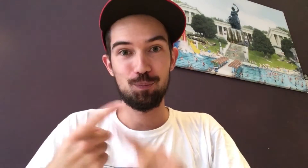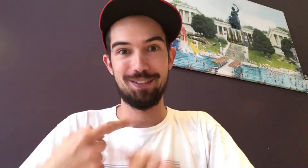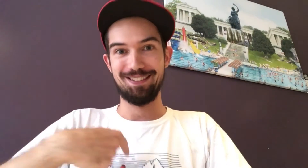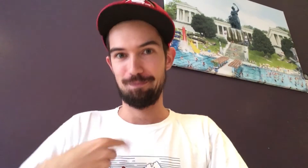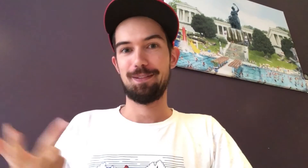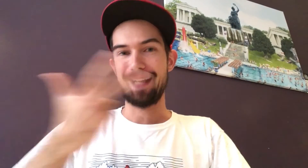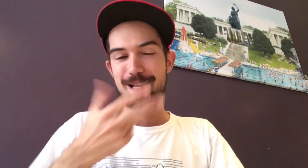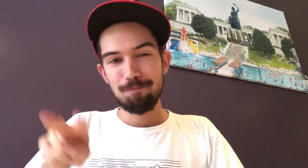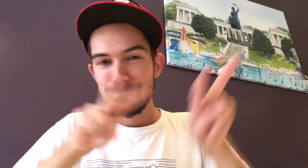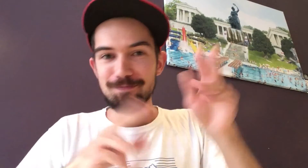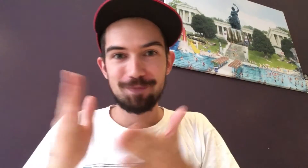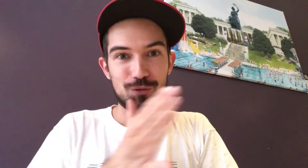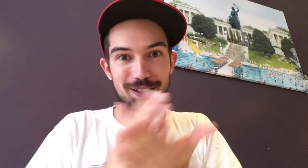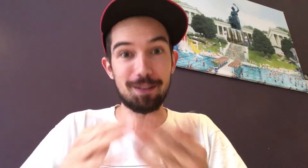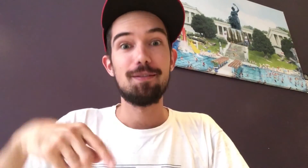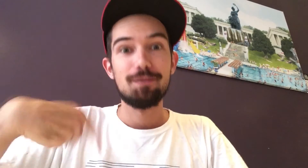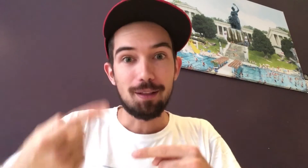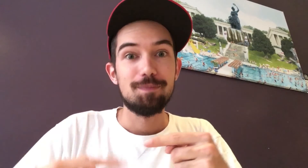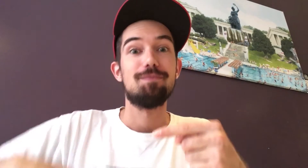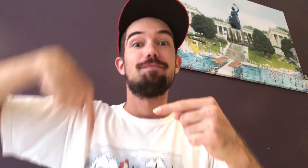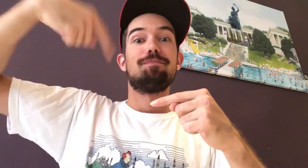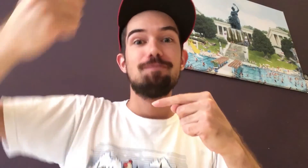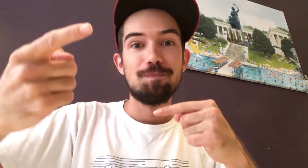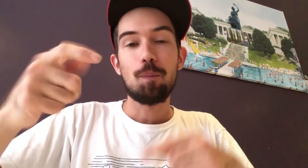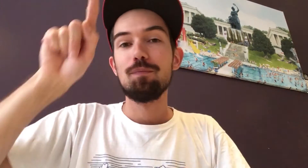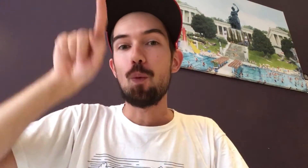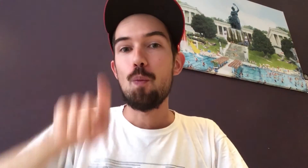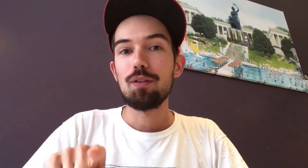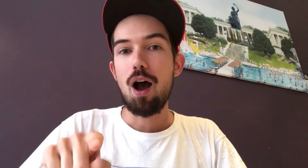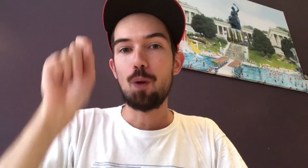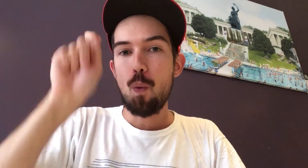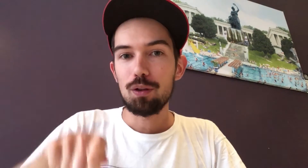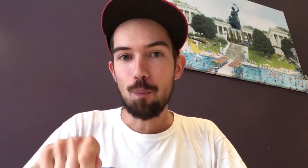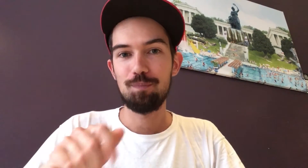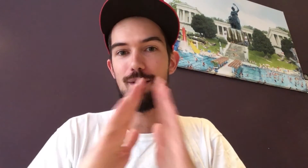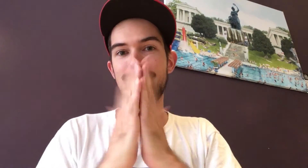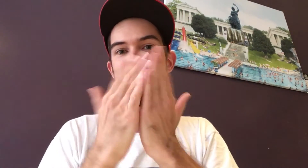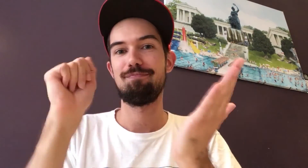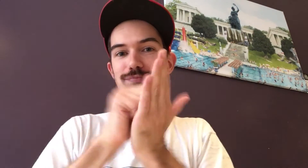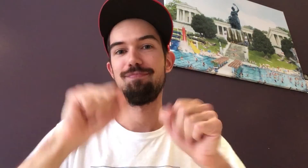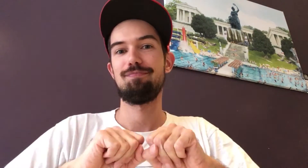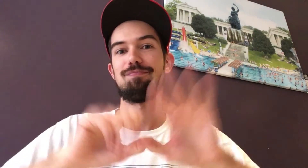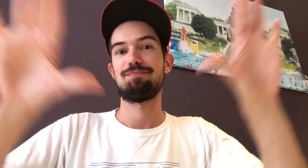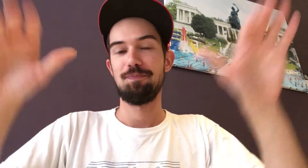Der dritte bin ich selbst. Wir drei werden uns die eingesandten Fotos ansehen und entscheiden. Im Oktober dann werden wir die Gewinner in der DGZ verkünden.